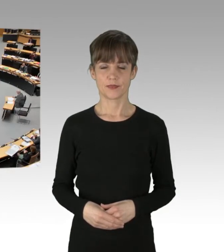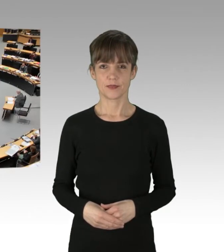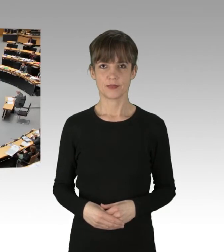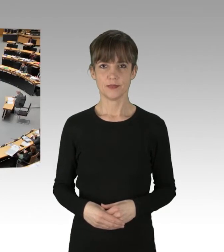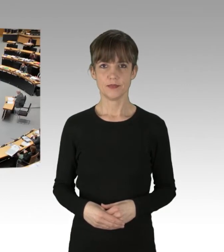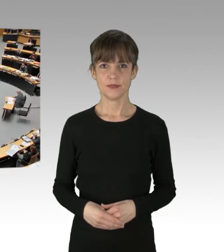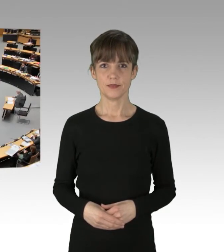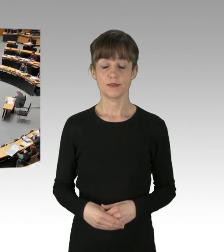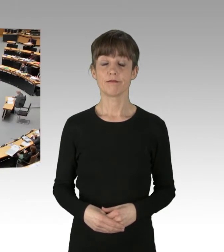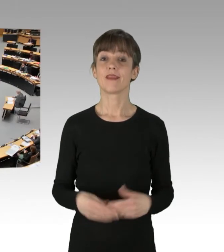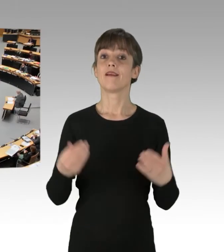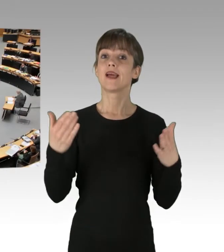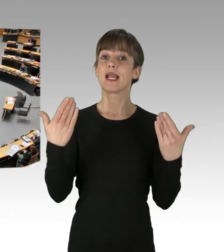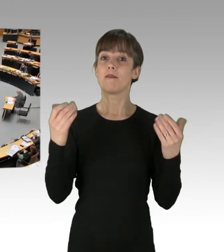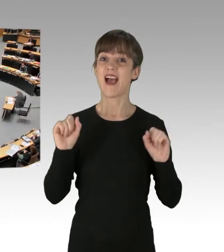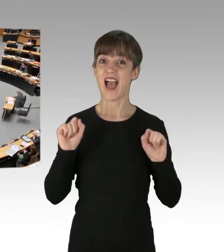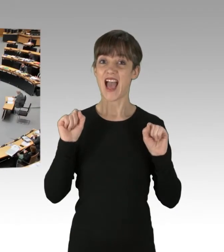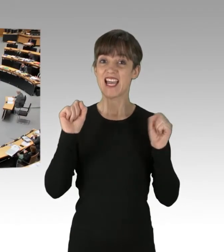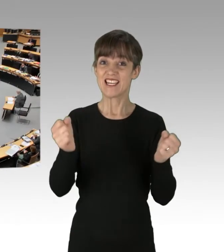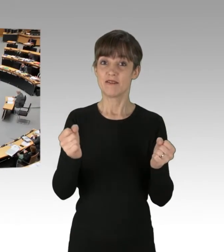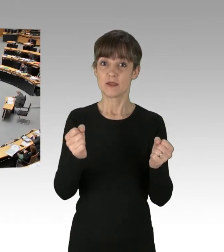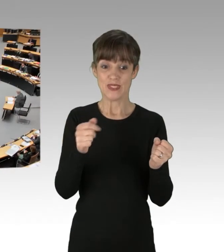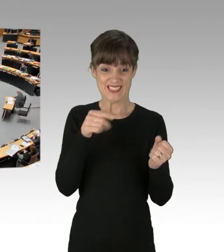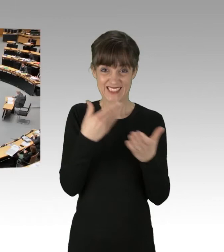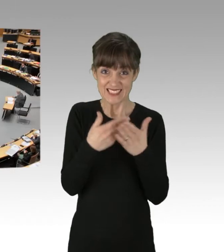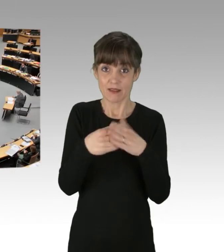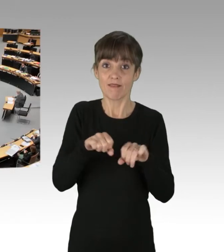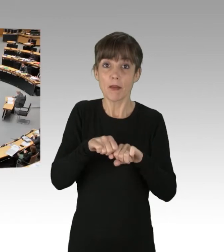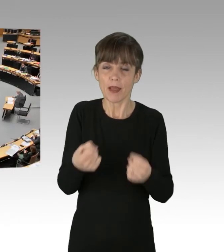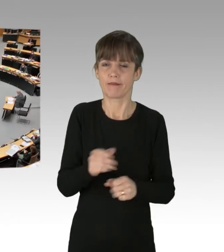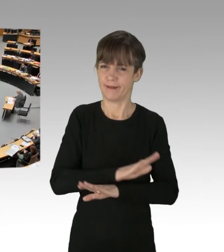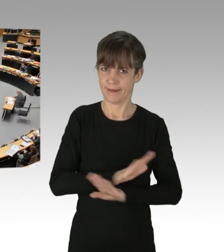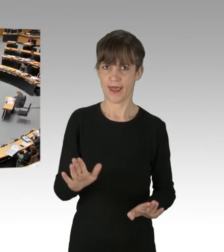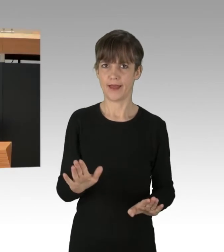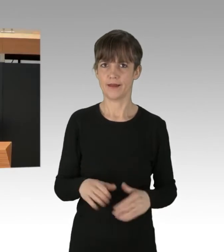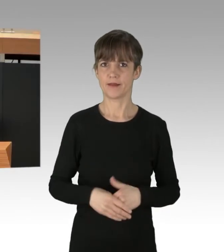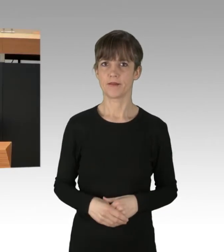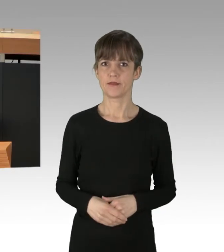(Rednerwechsel) Klima-Aktivismus ist kein Verbrechen. Es zeugt von der Beschränktheit der Rechtsaußen-Fraktion,